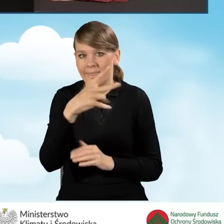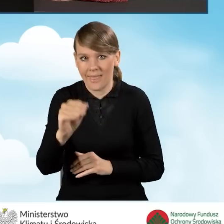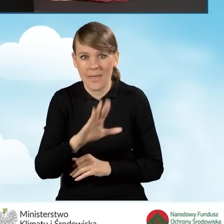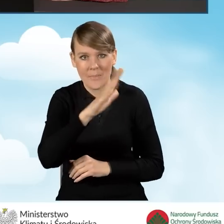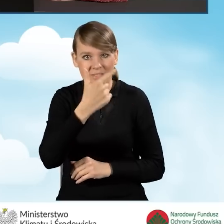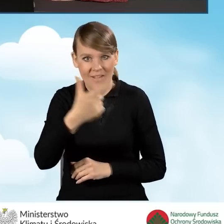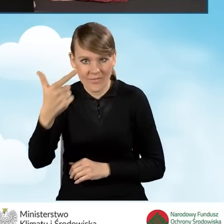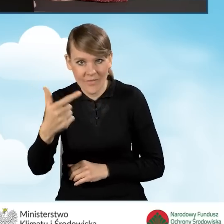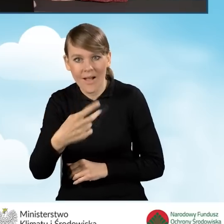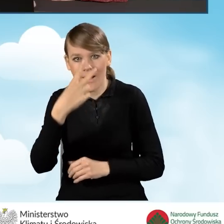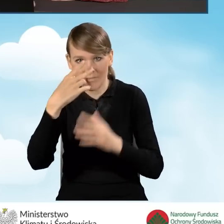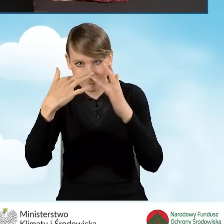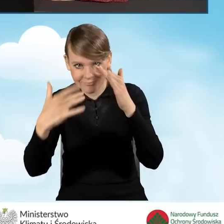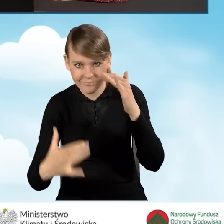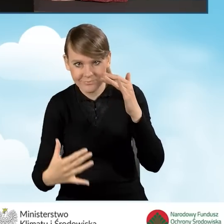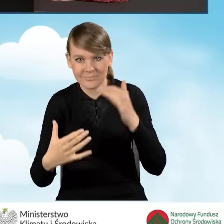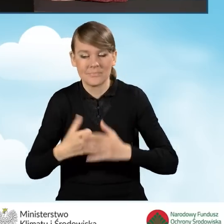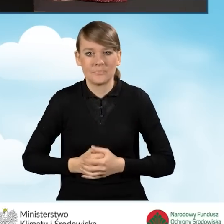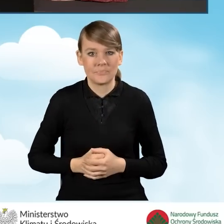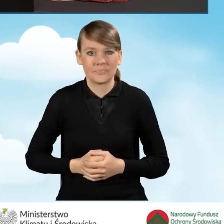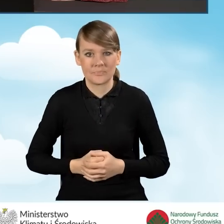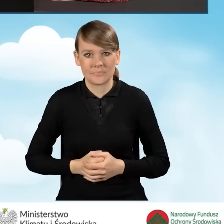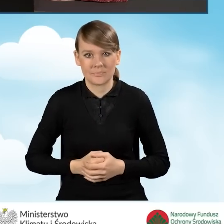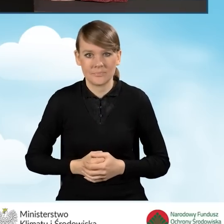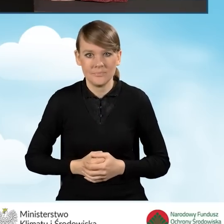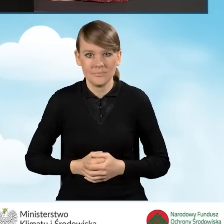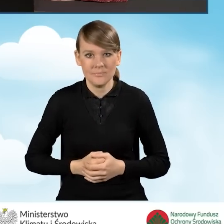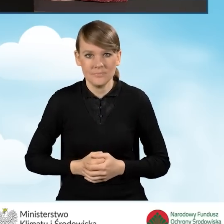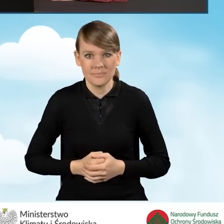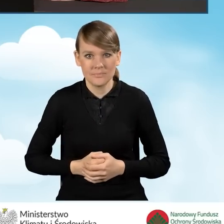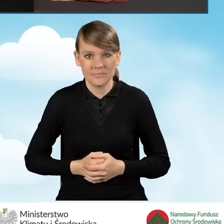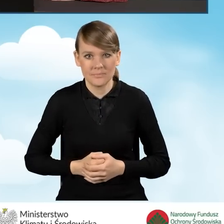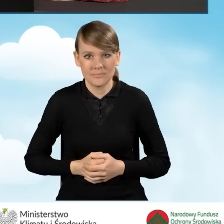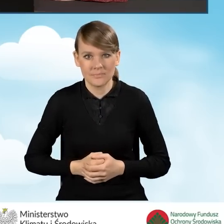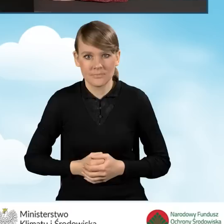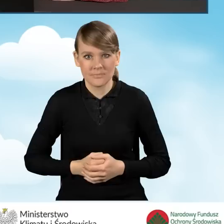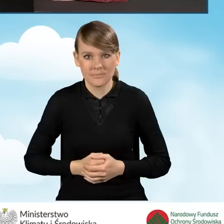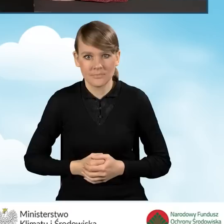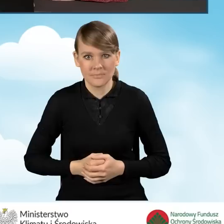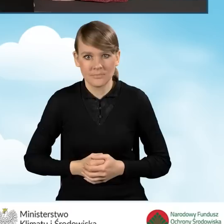Otwiera nam się dalszy ciąg naszego przedsięwzięcia. Naszego wniosku o dofinansowanie,